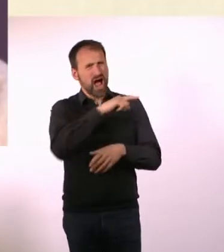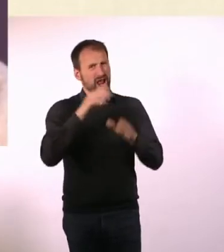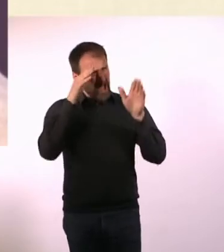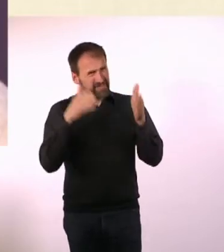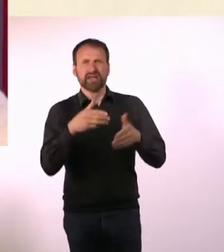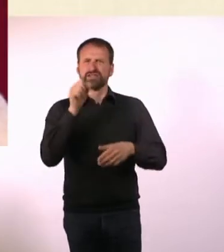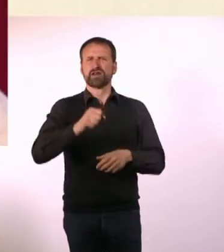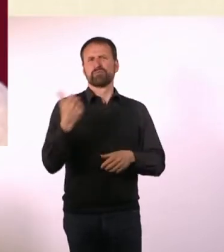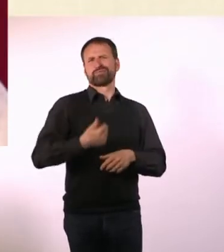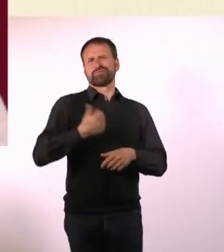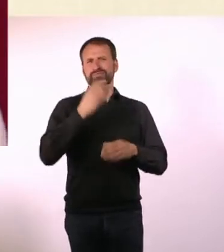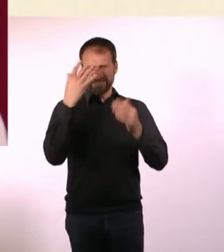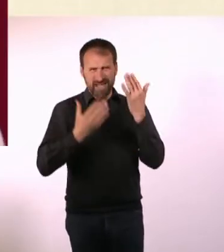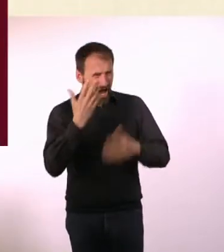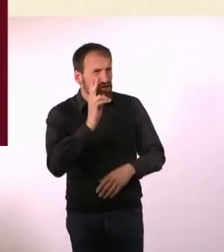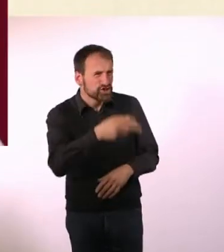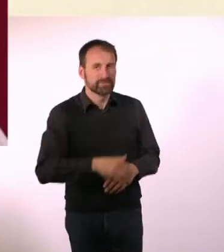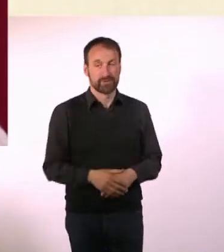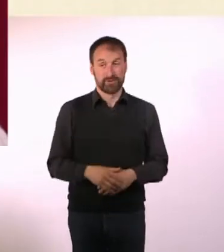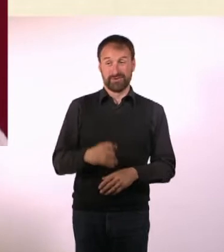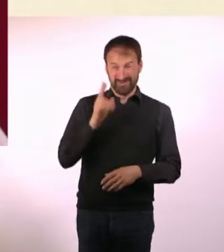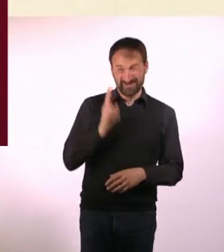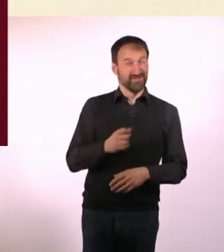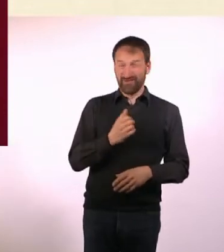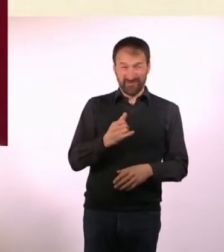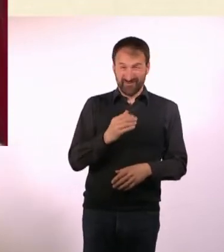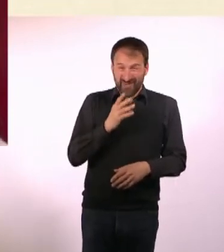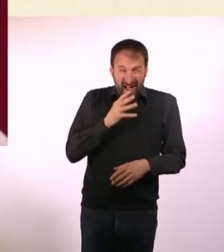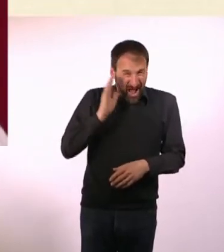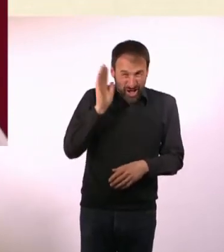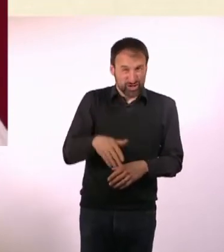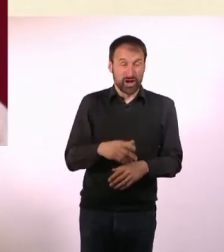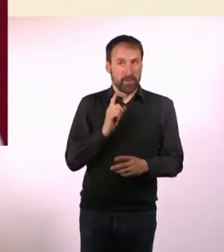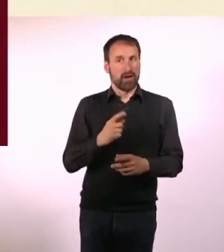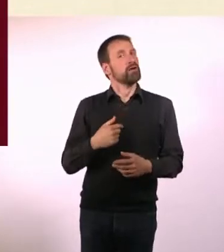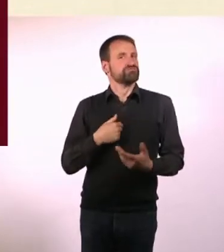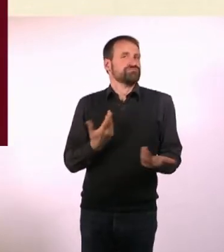Und um das Ganze noch blöder zu machen, ist das u“ ein Hashtag. Weil wir ja alle im Internet leben.